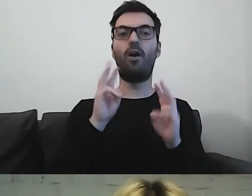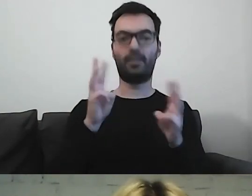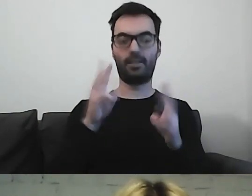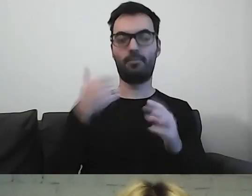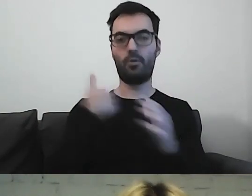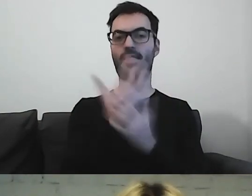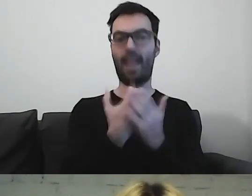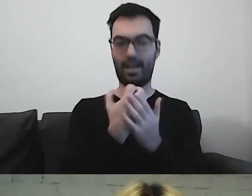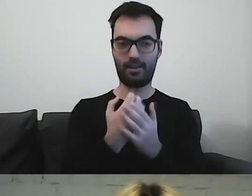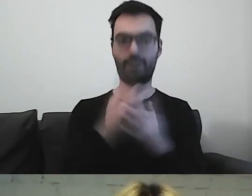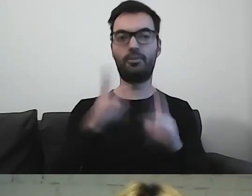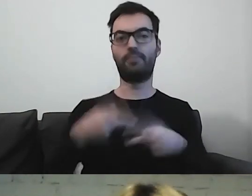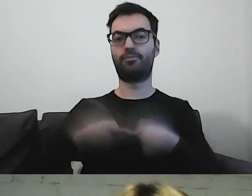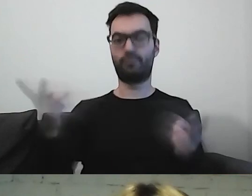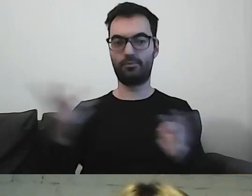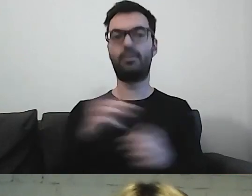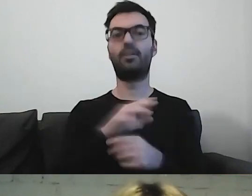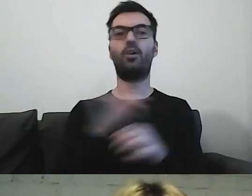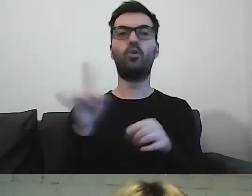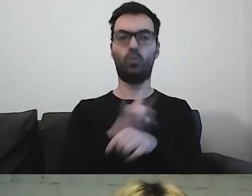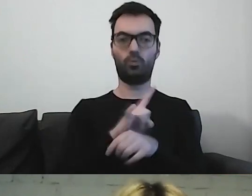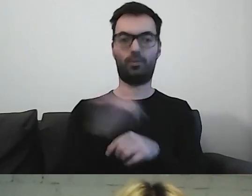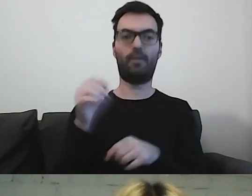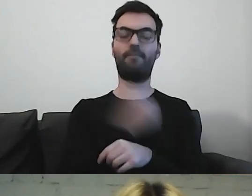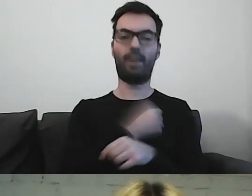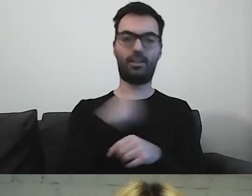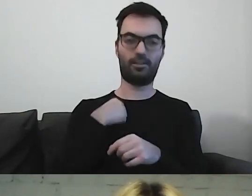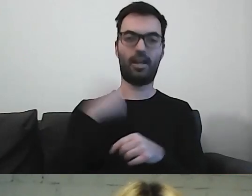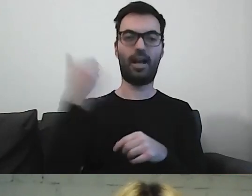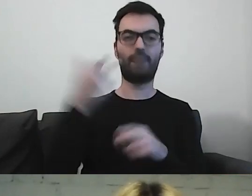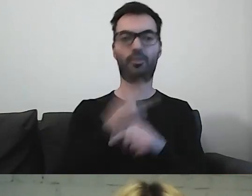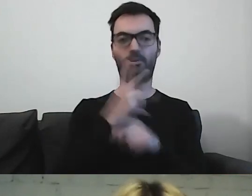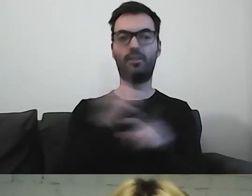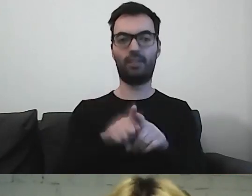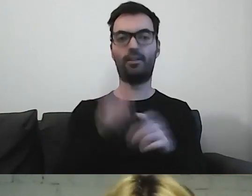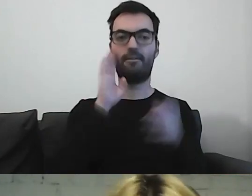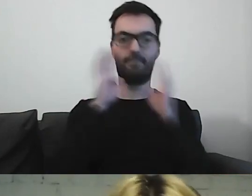Retransmisję zamieścimy na YouTubie Warszawskiej Akademii Dostępności i fanpage'u Warszawa Dostępna na Facebooku.